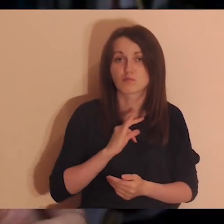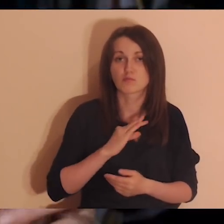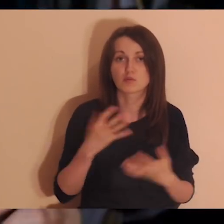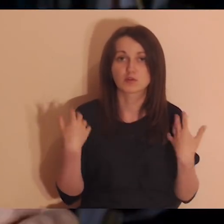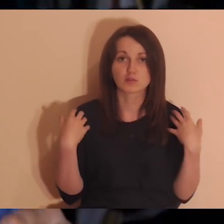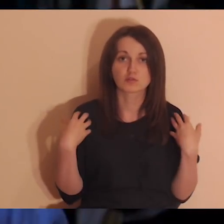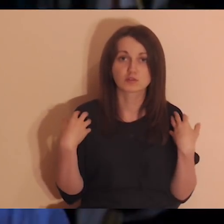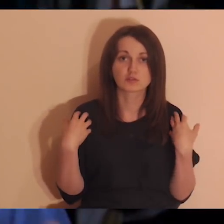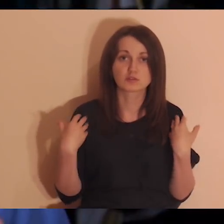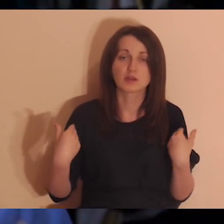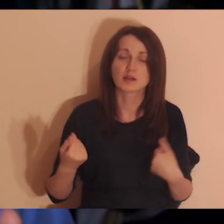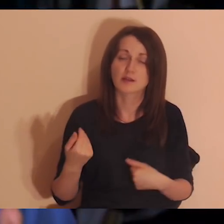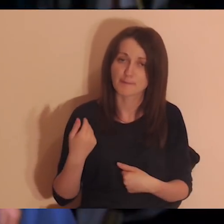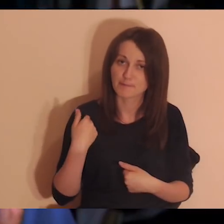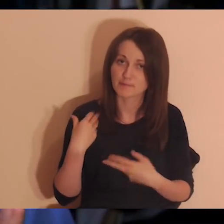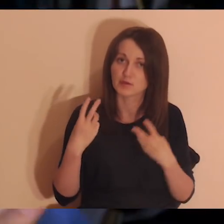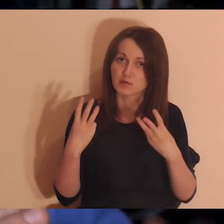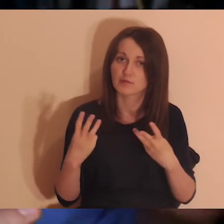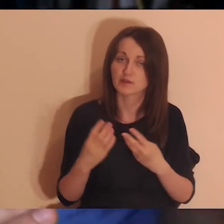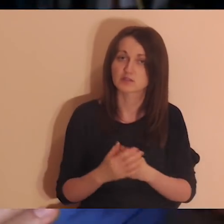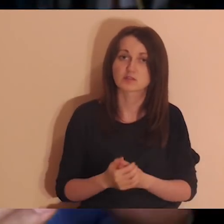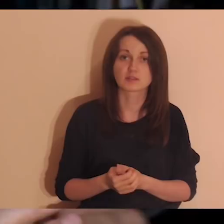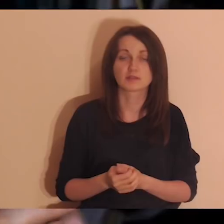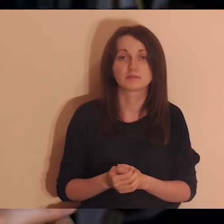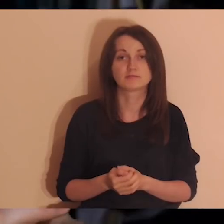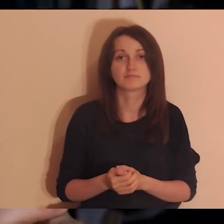Teraz niekoniecznie muszę mieć z nimi kontakt, ale były ważne.